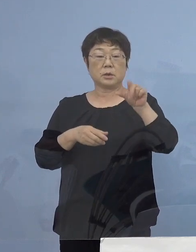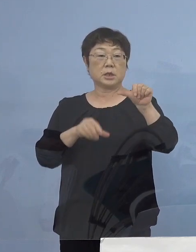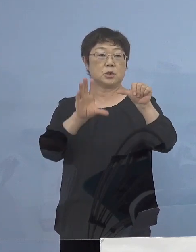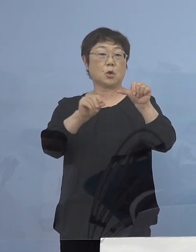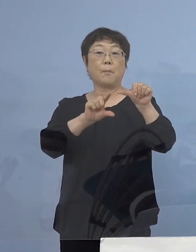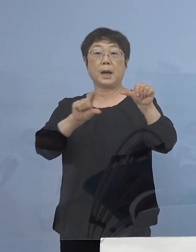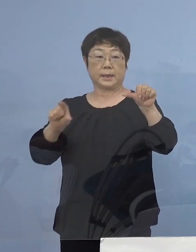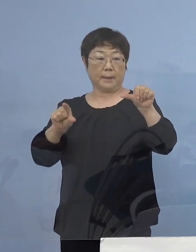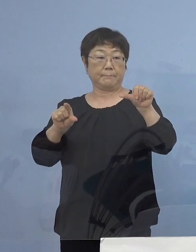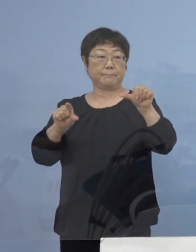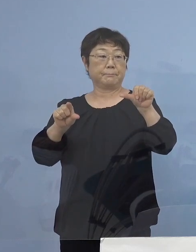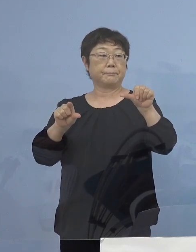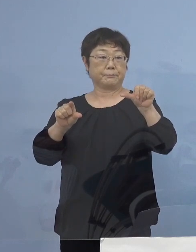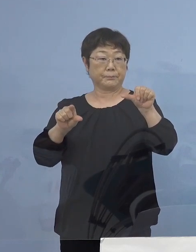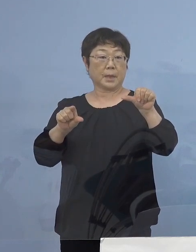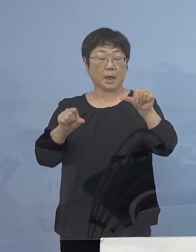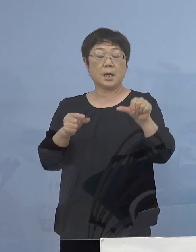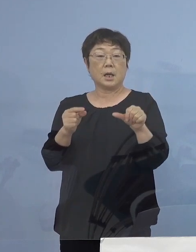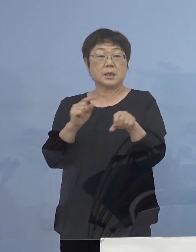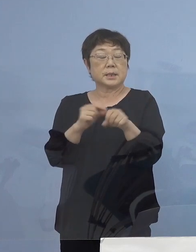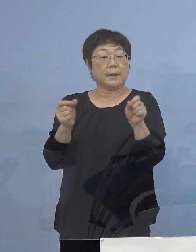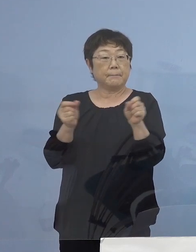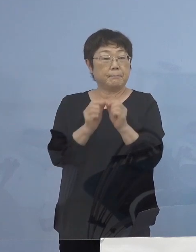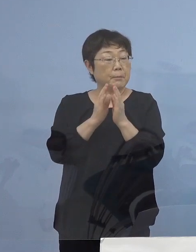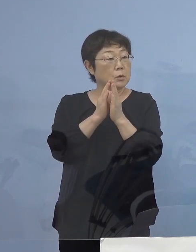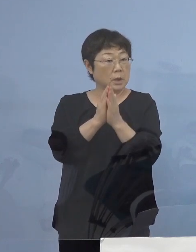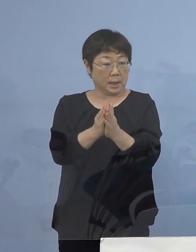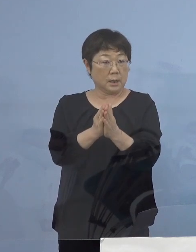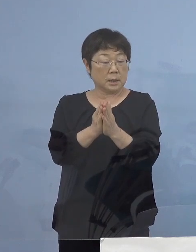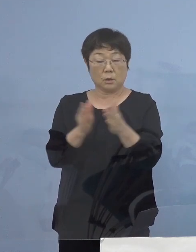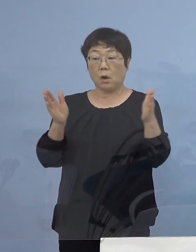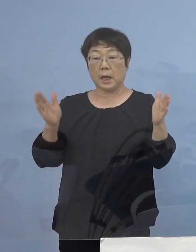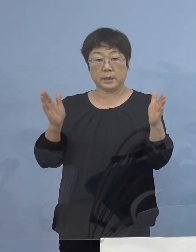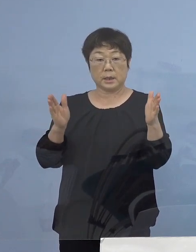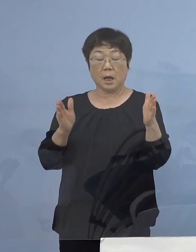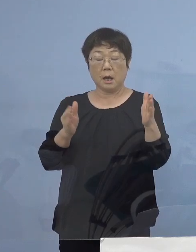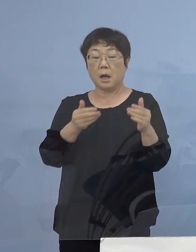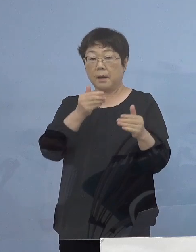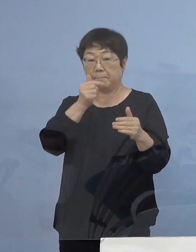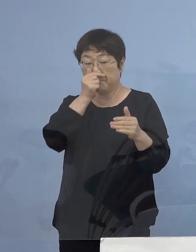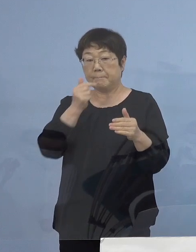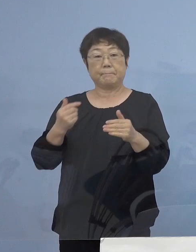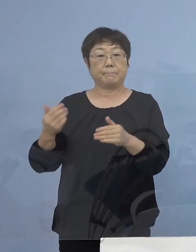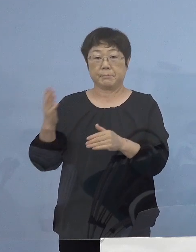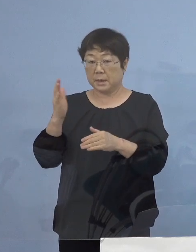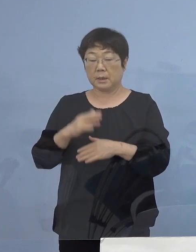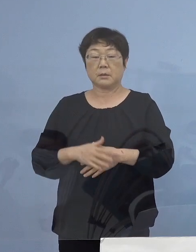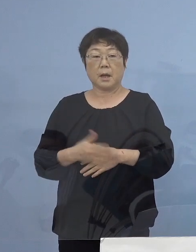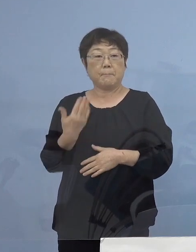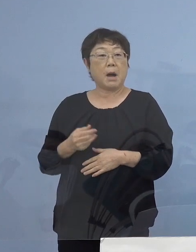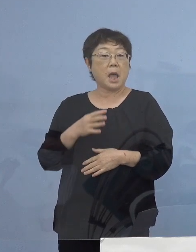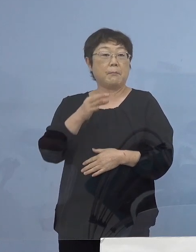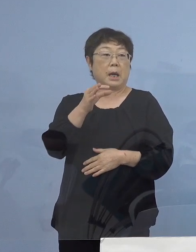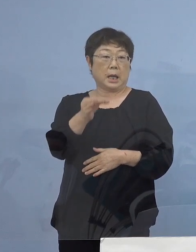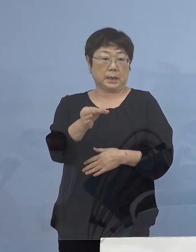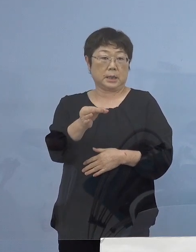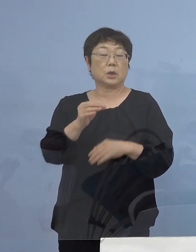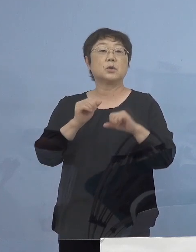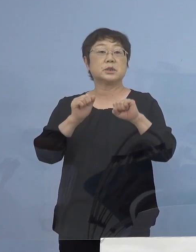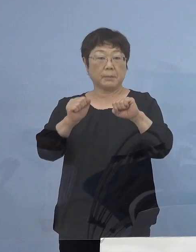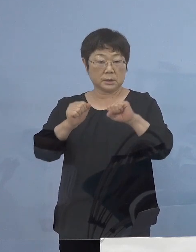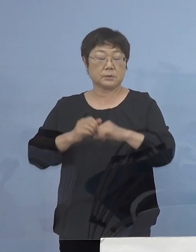こちらを時短要請の期間満了を待つことなく 前払いを させていただきます